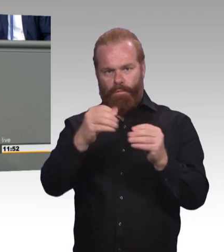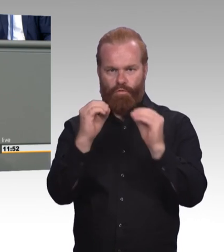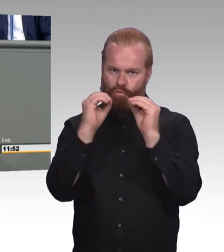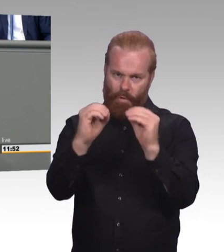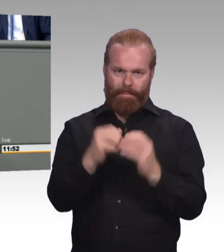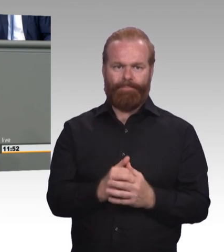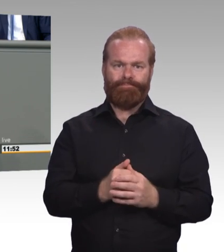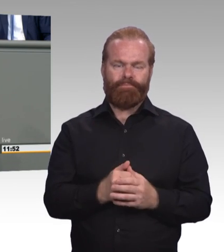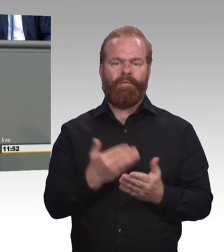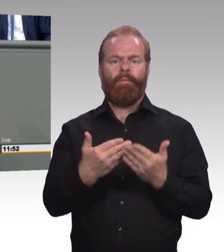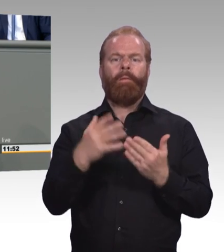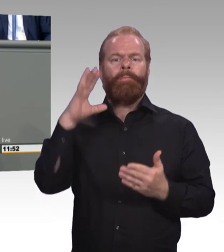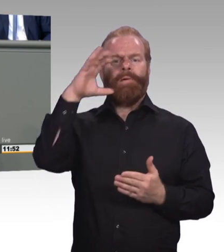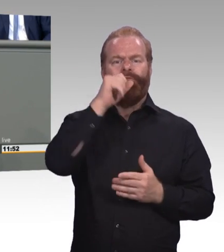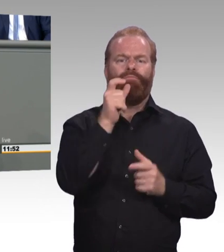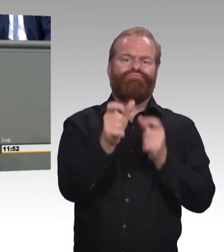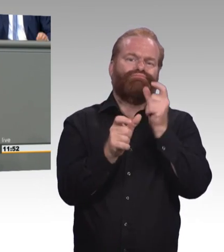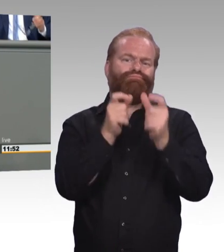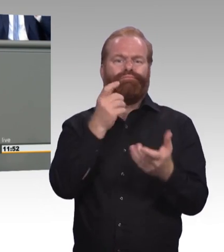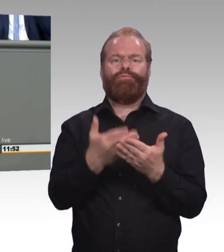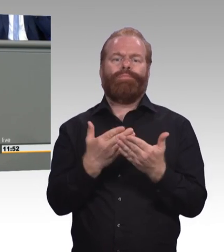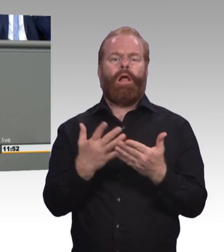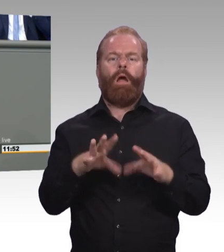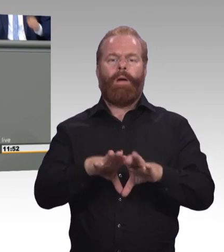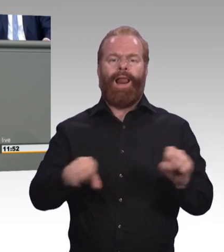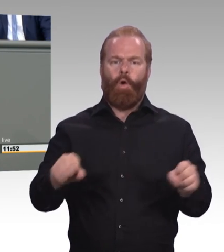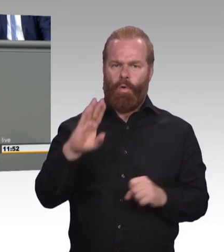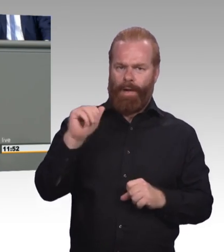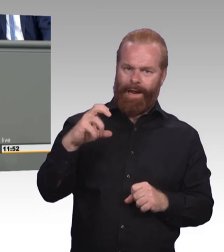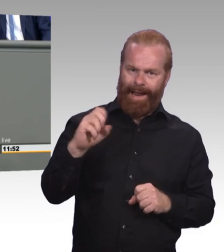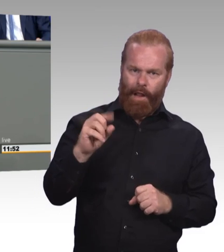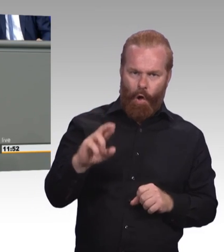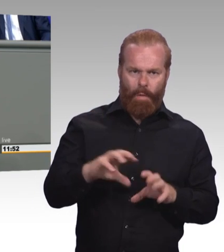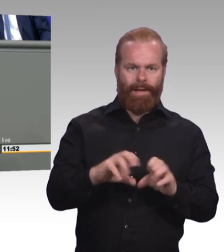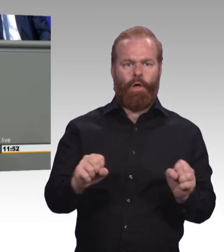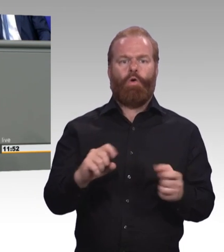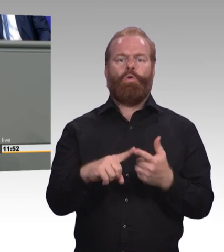Es muss nicht alles akademischer werden. Der Apfel schmeckt nicht besser, nur weil künftig Banane drauf steht.